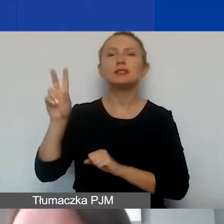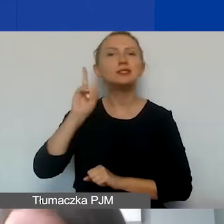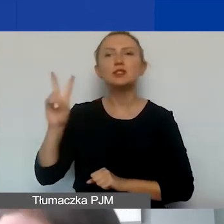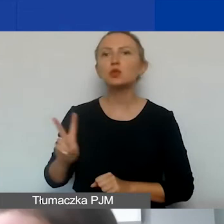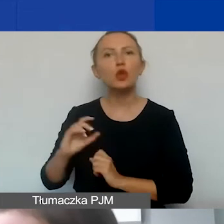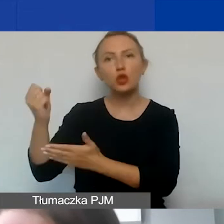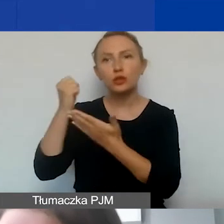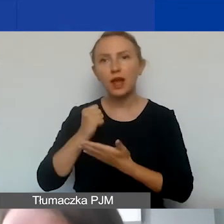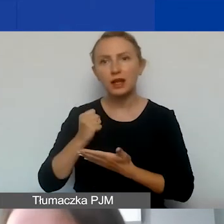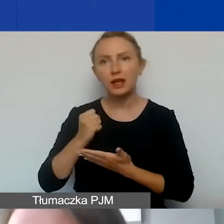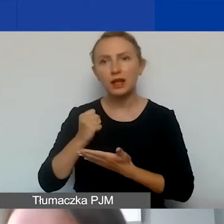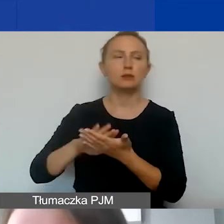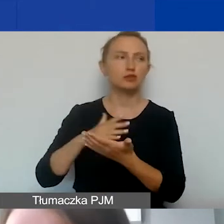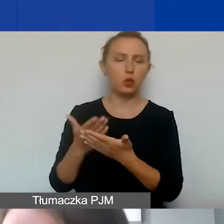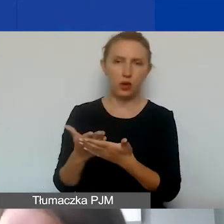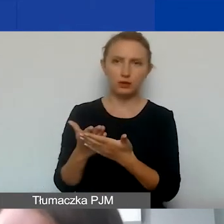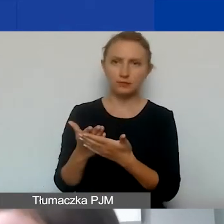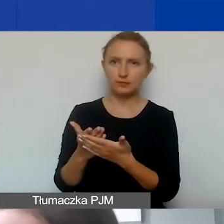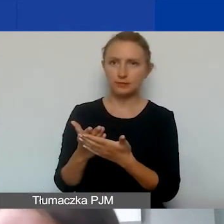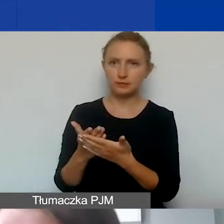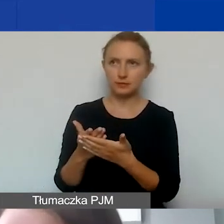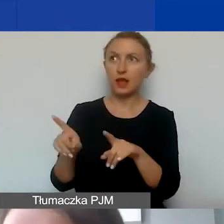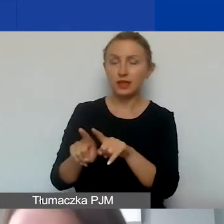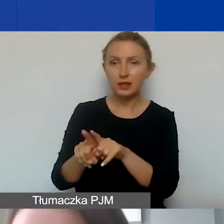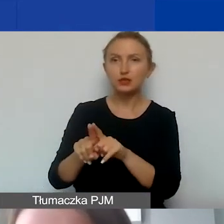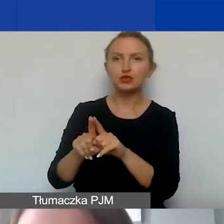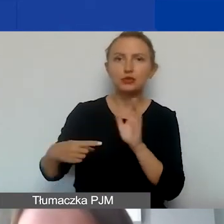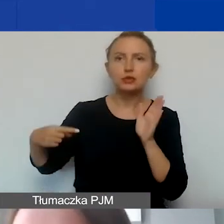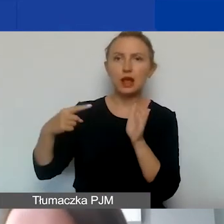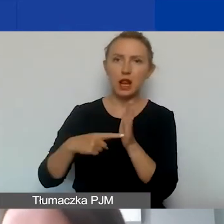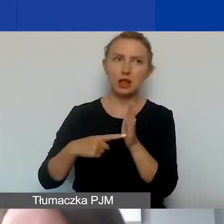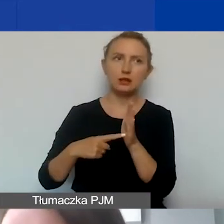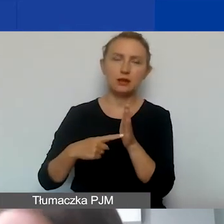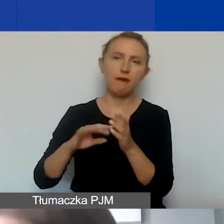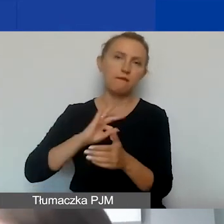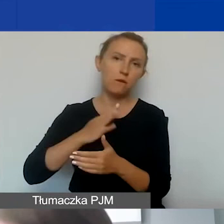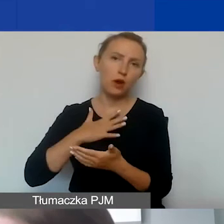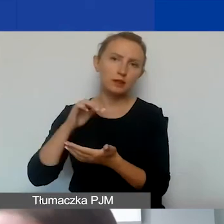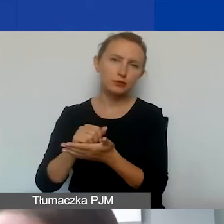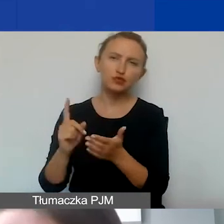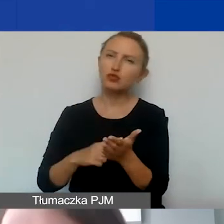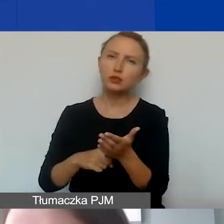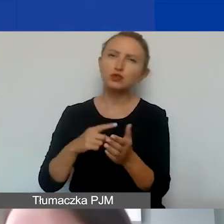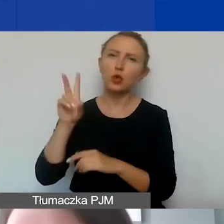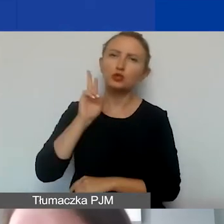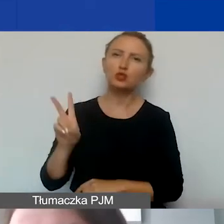czyli takie, które są też przeznaczone na wkład własny. Często instytucje samorządowe